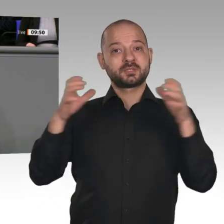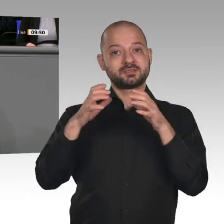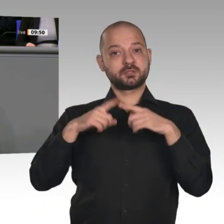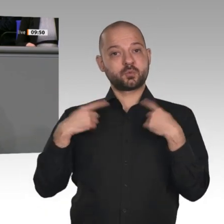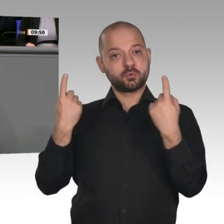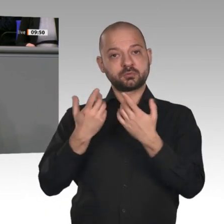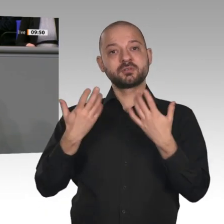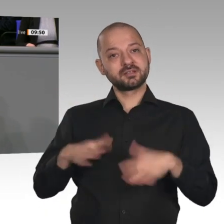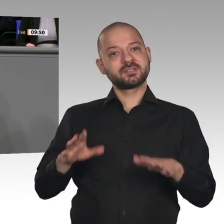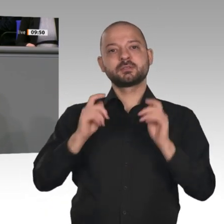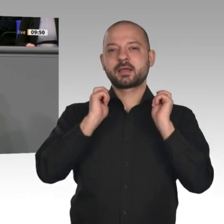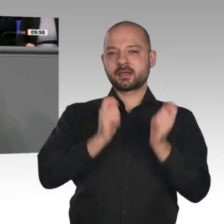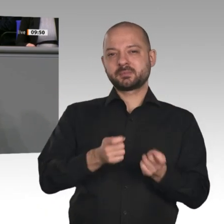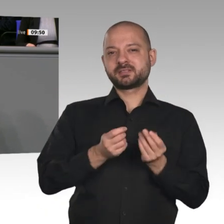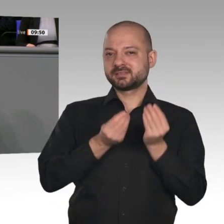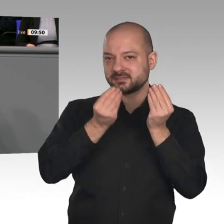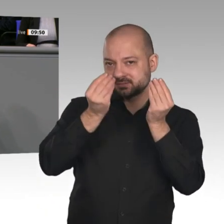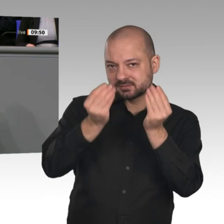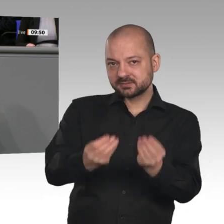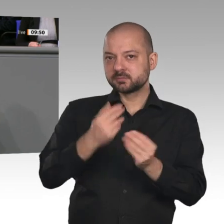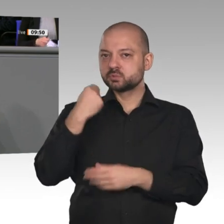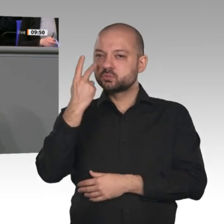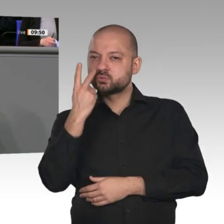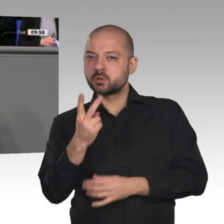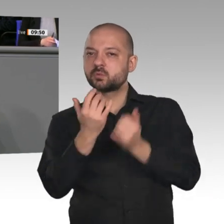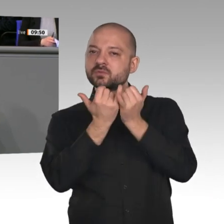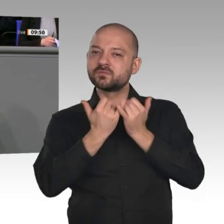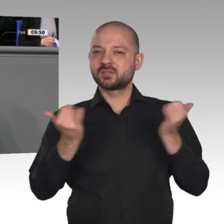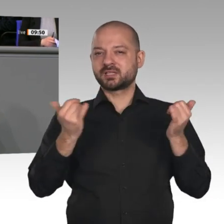Daran werden wir uns orientieren. Mit dem Strukturstärkungsgesetz und seit gestern